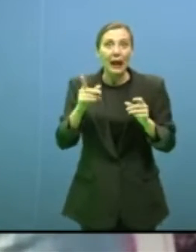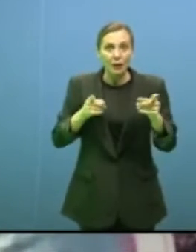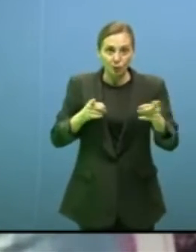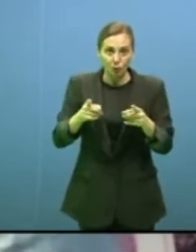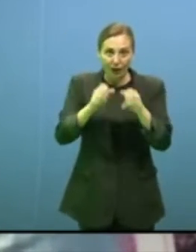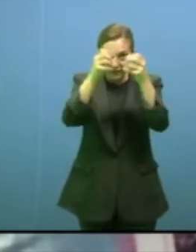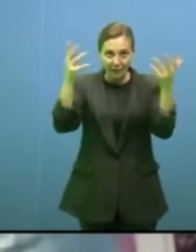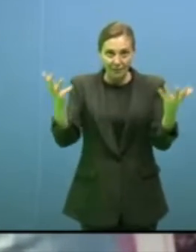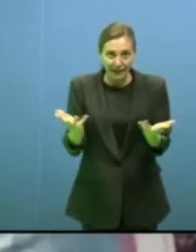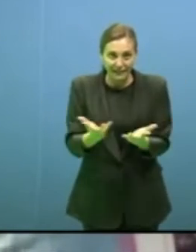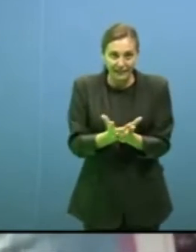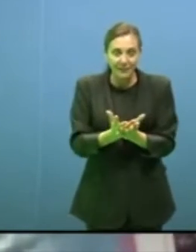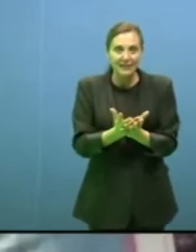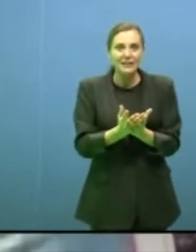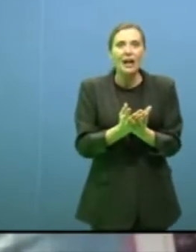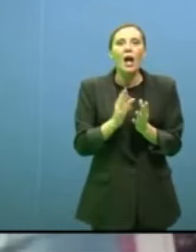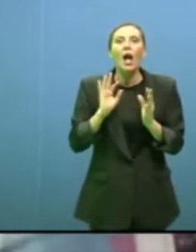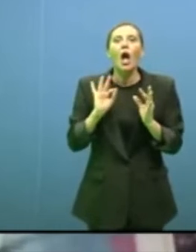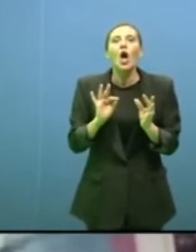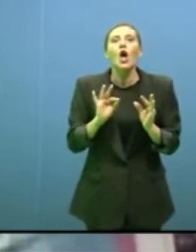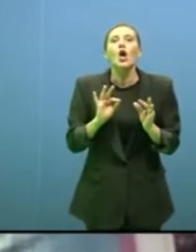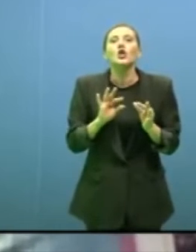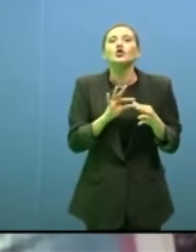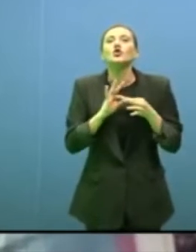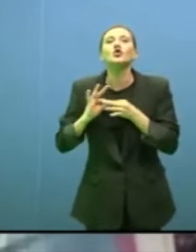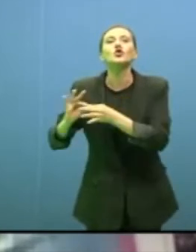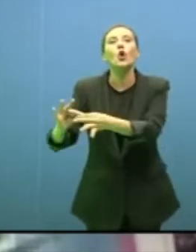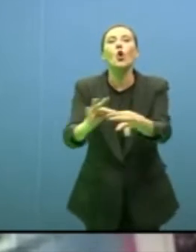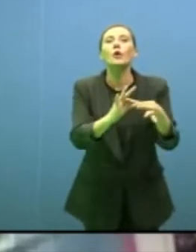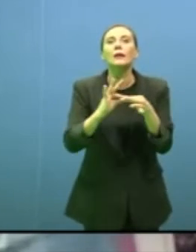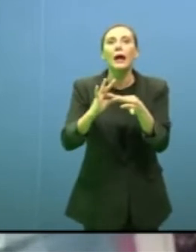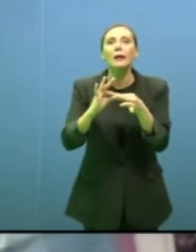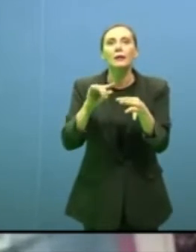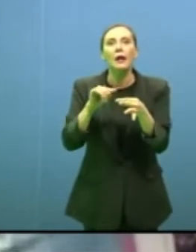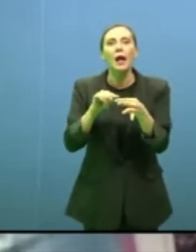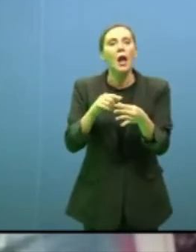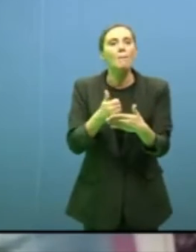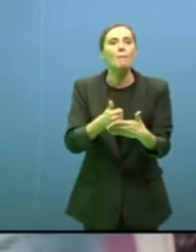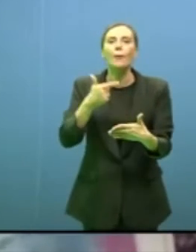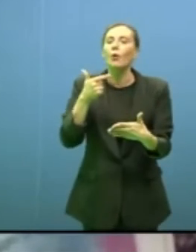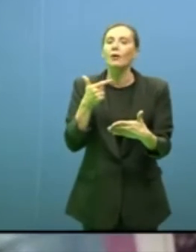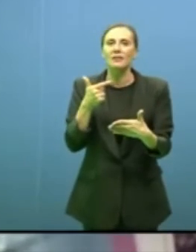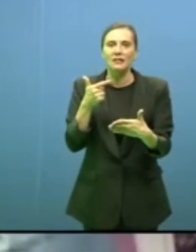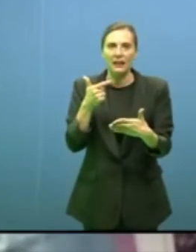pandemia è stato così, è che la solidarietà è centrale in tutto questo come in tutta la